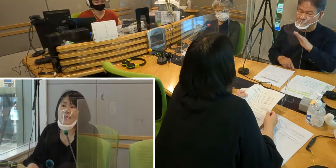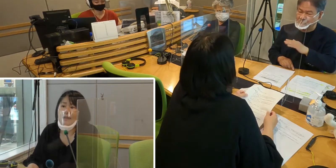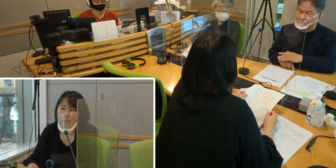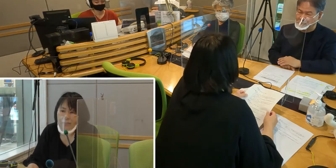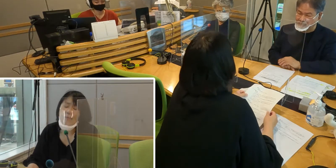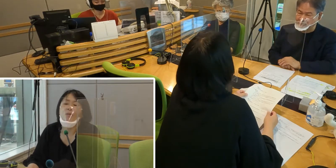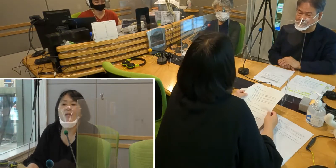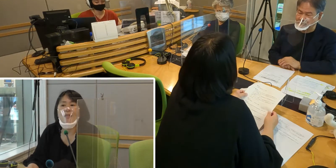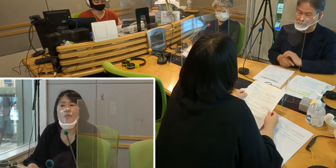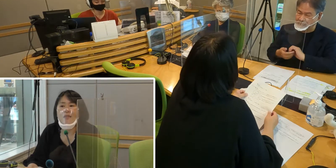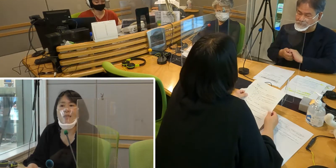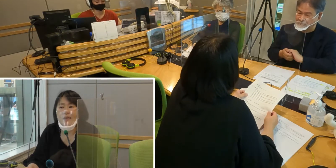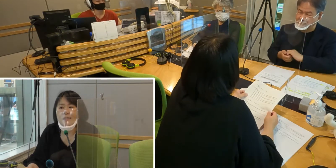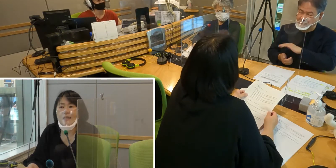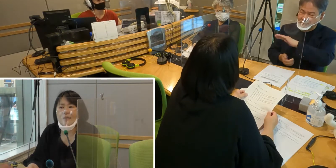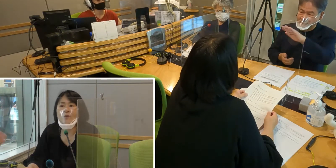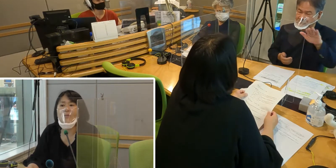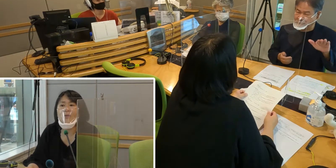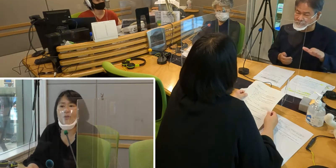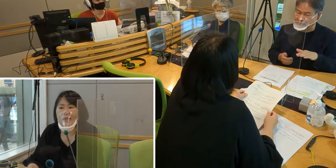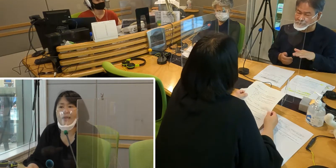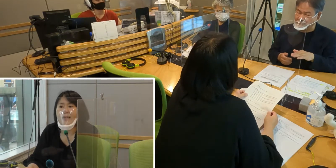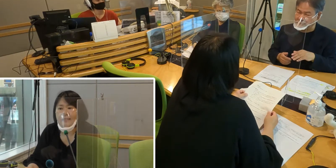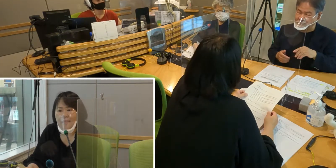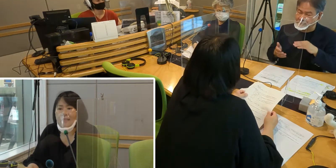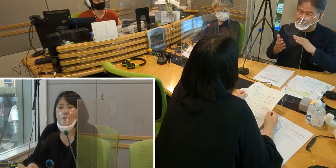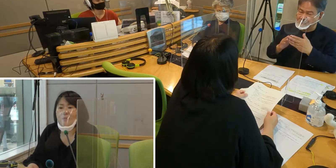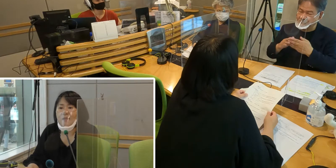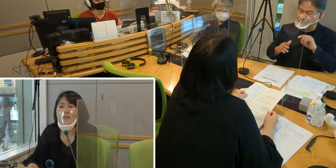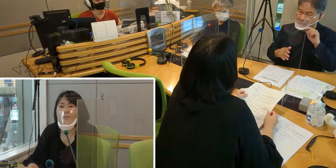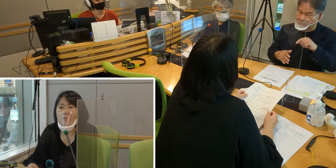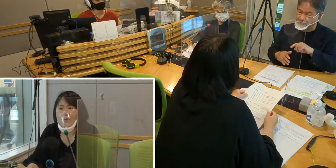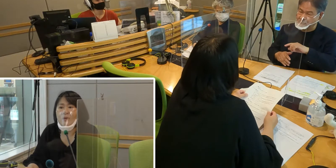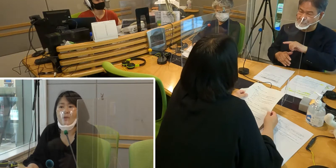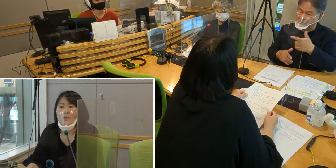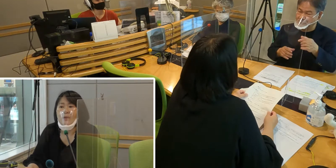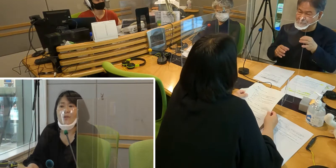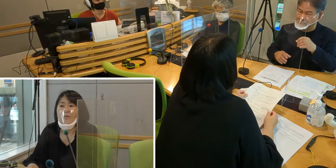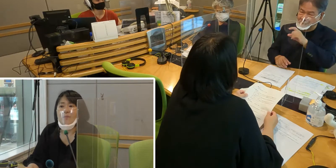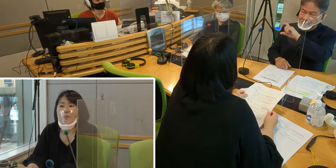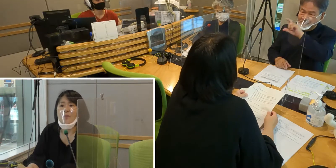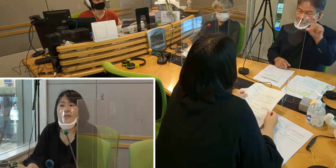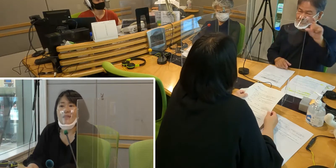大変便利に生活できると思うので、 是非皆さんも